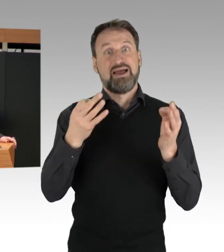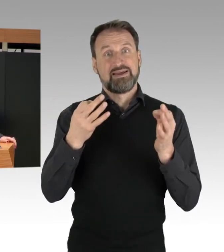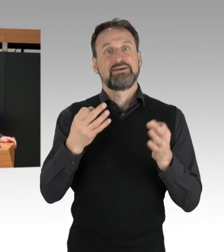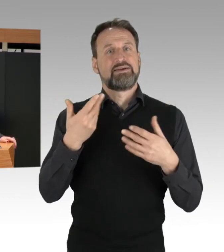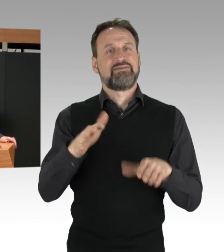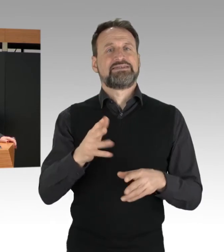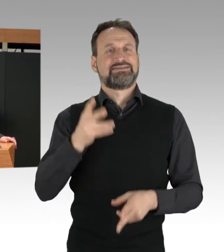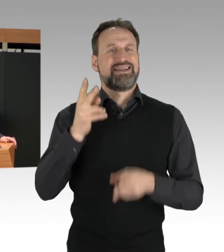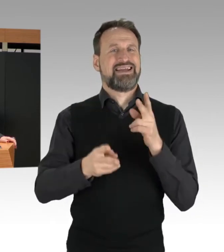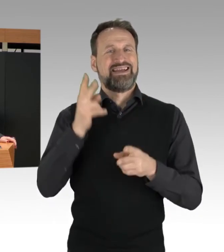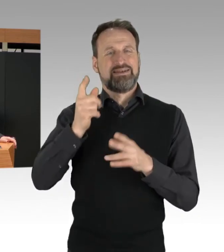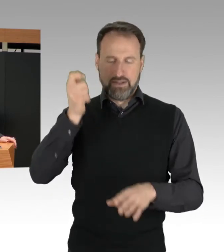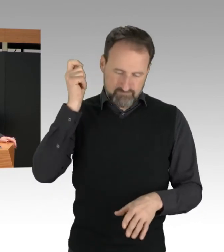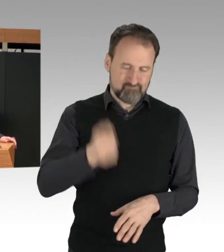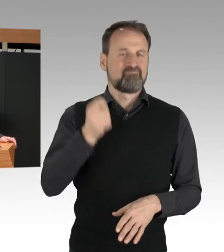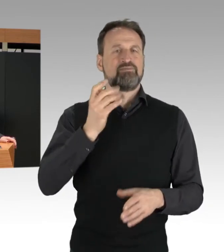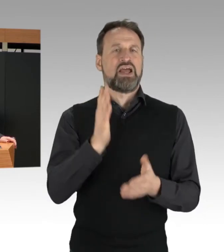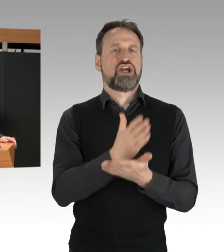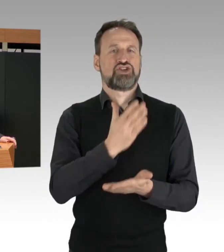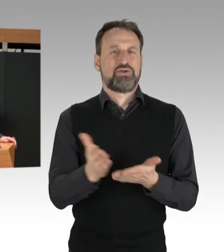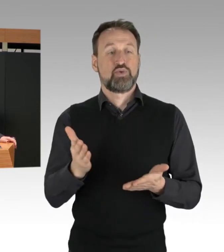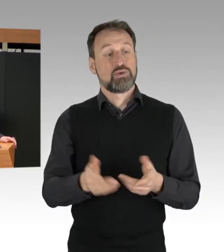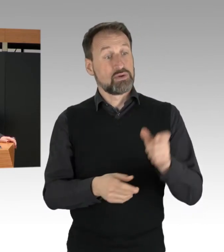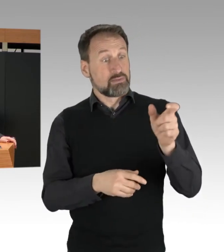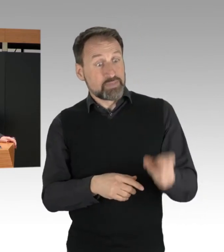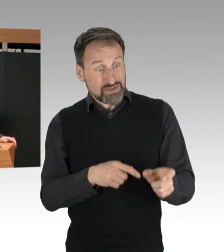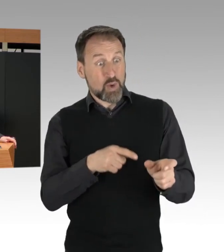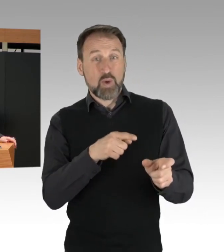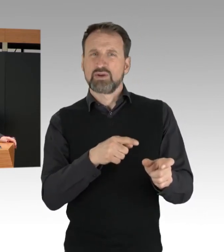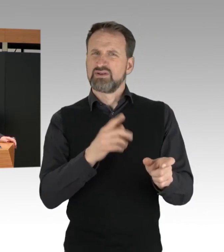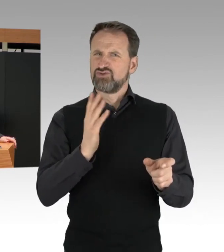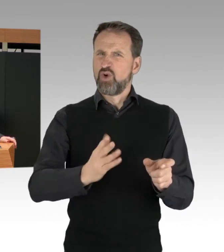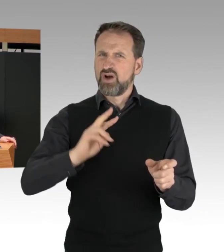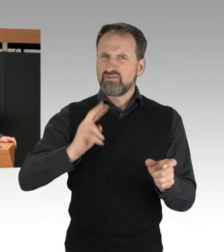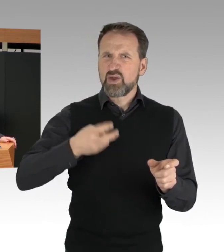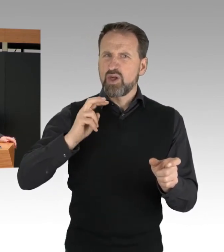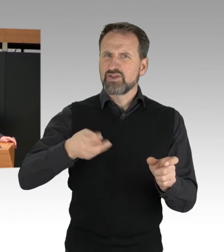Personen zur Verhinderung der Wiederholung solcher Aktionen in Gewahrsam zu halten.